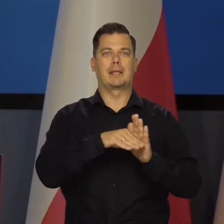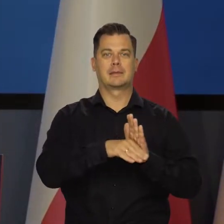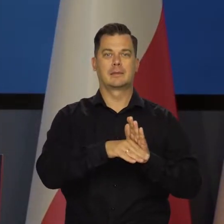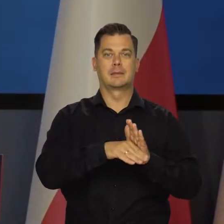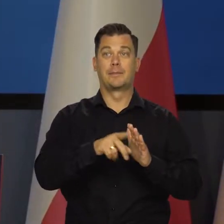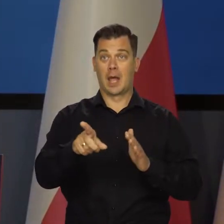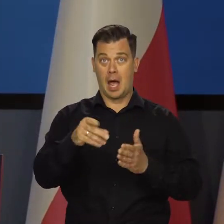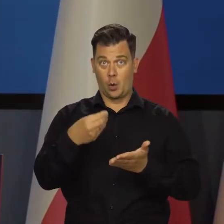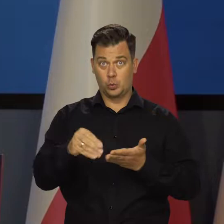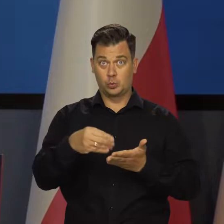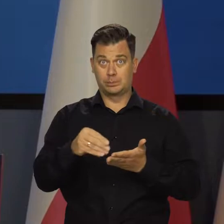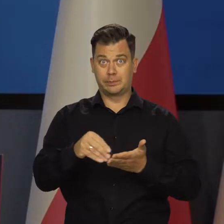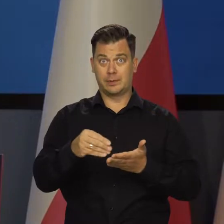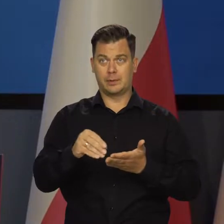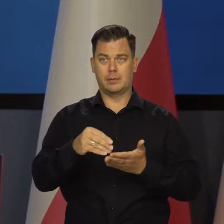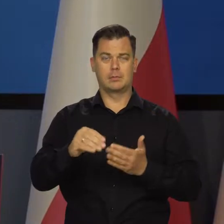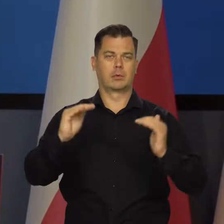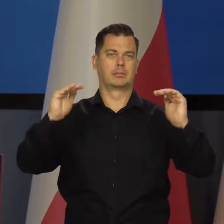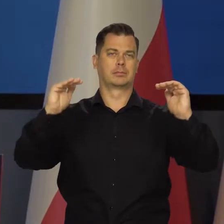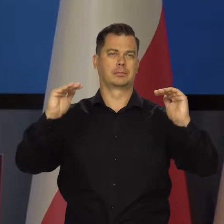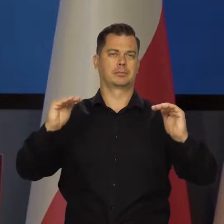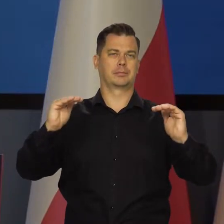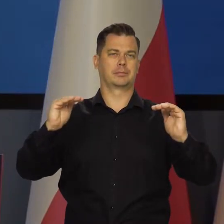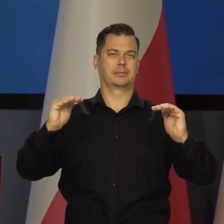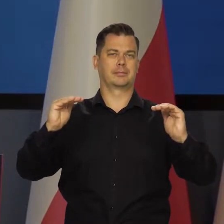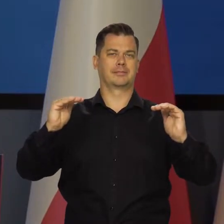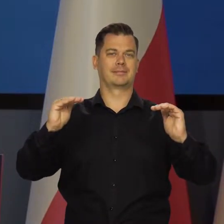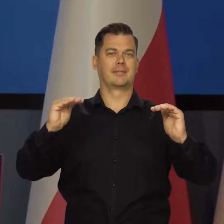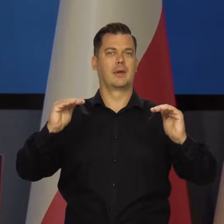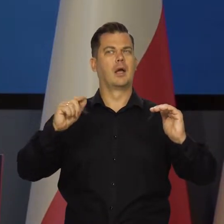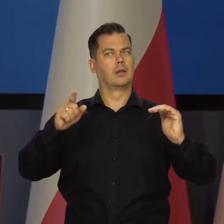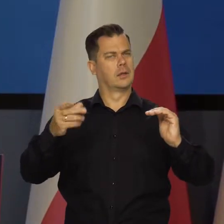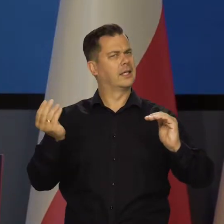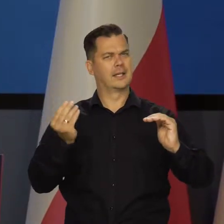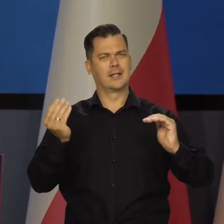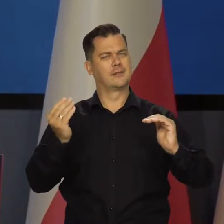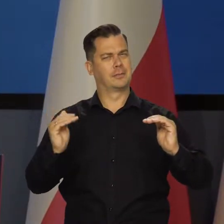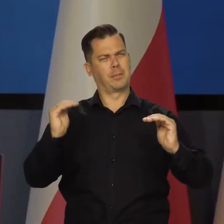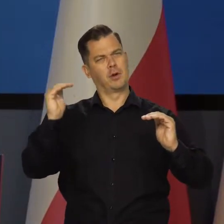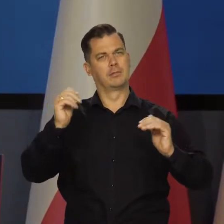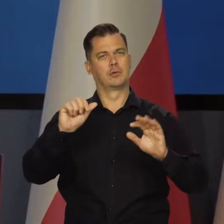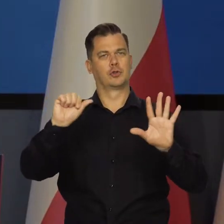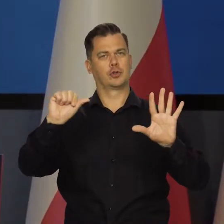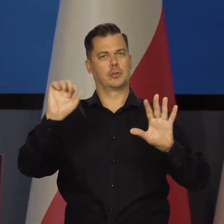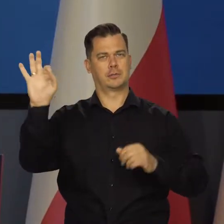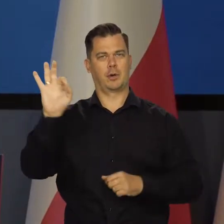Jednocześnie dynamika konsumpcji zwolniła nieznacznie. Wciąż przekraczając 6 proc..